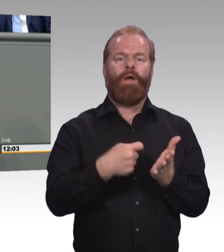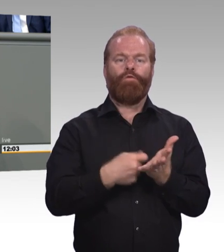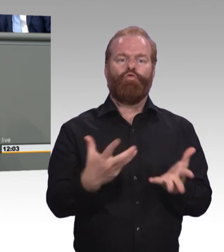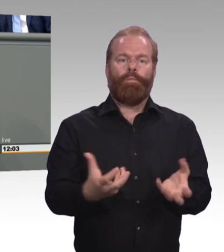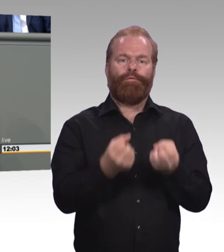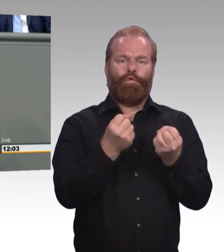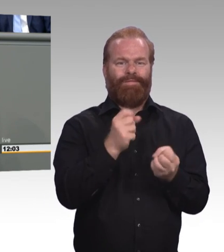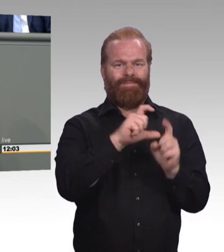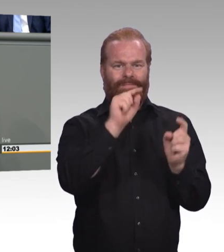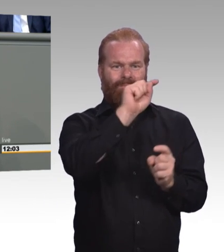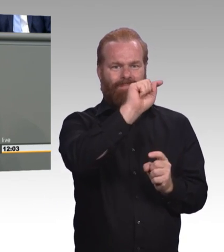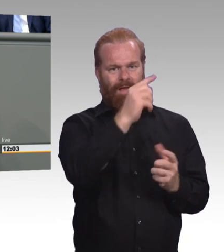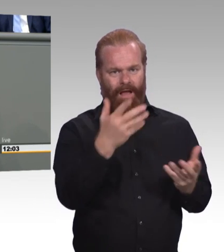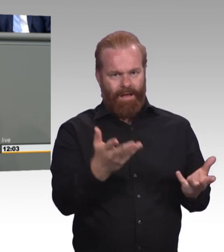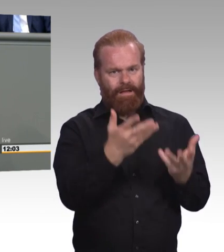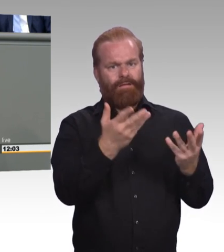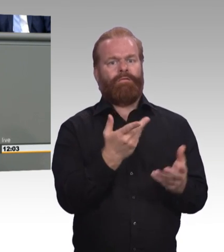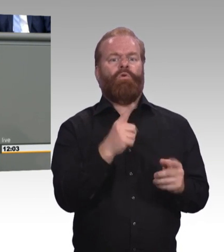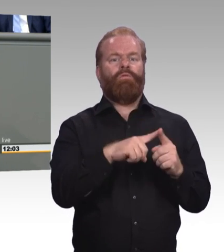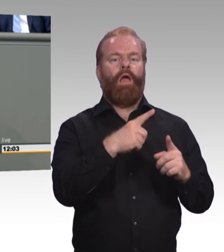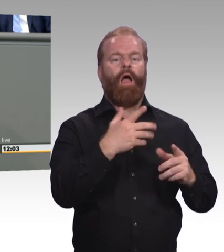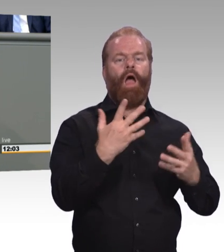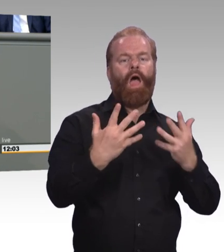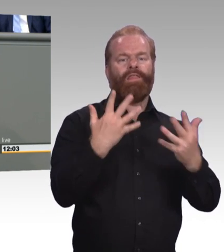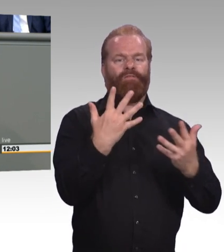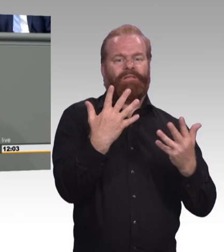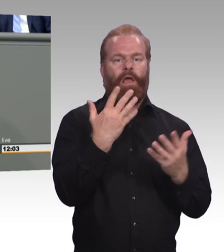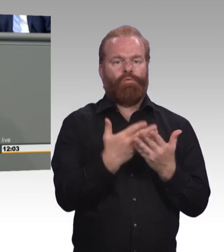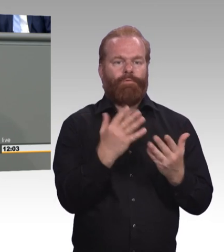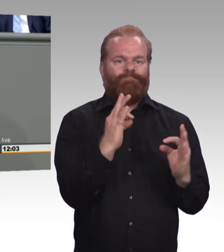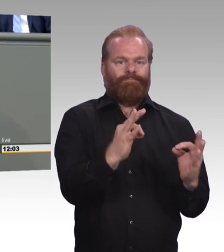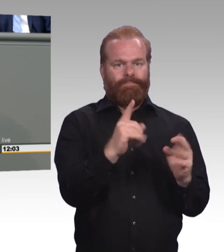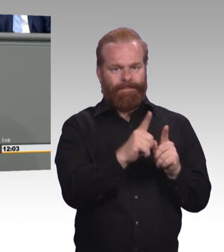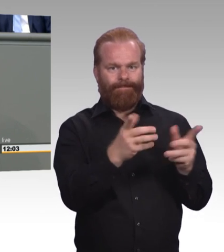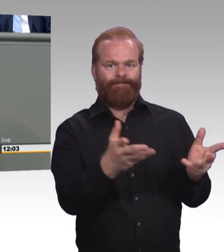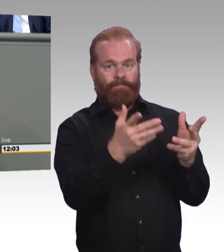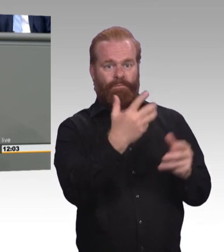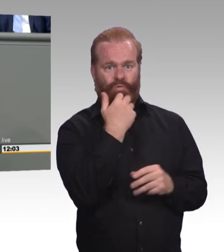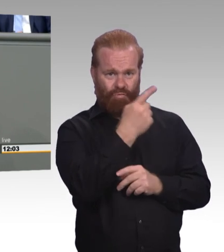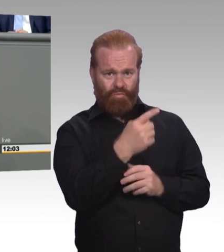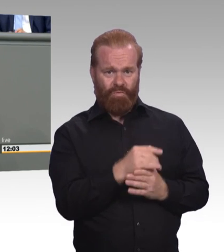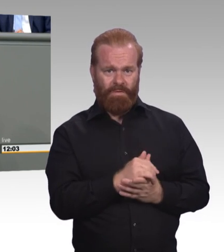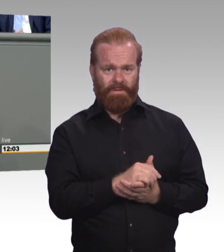die weit unter den Mindestausbildungsvergütungen liegen. (Beifall) Und das betrifft viele Handwerksberufe.